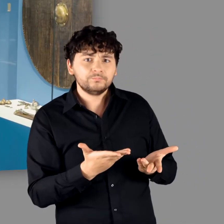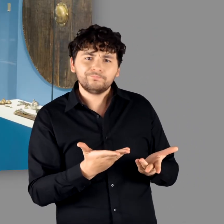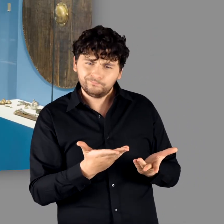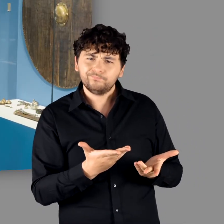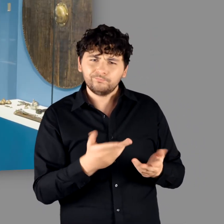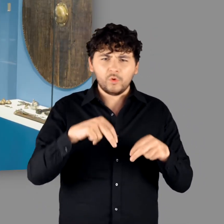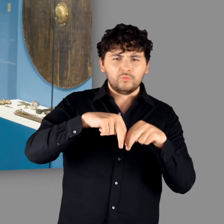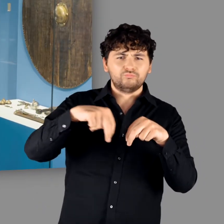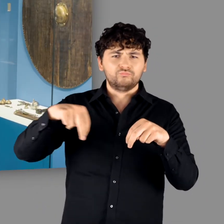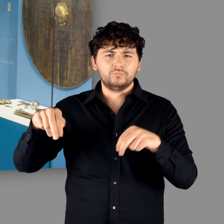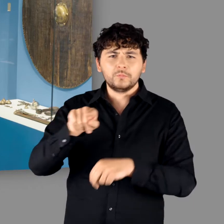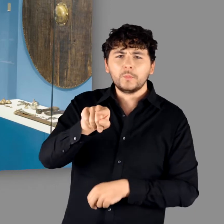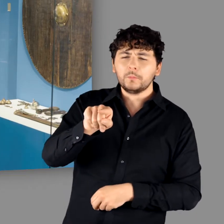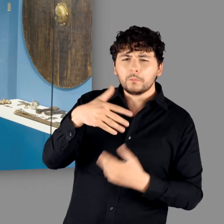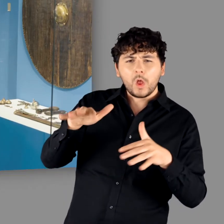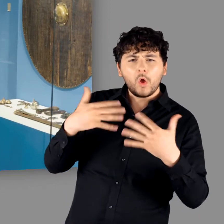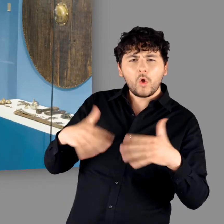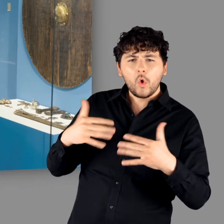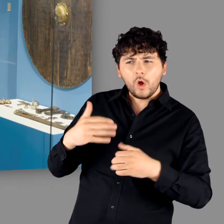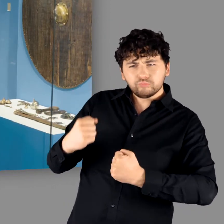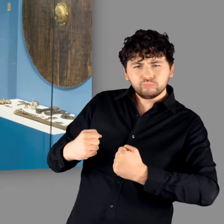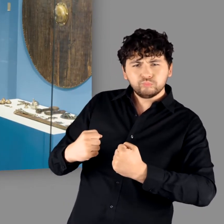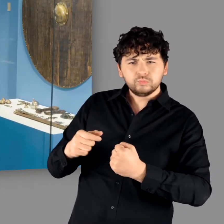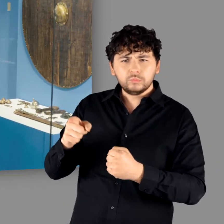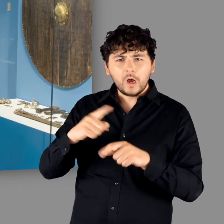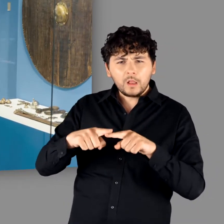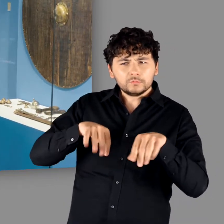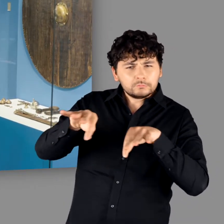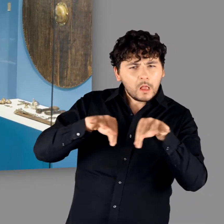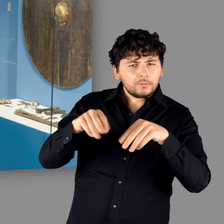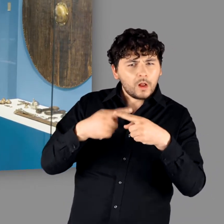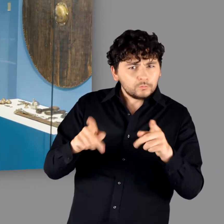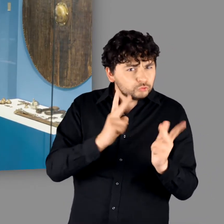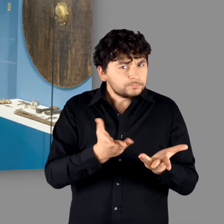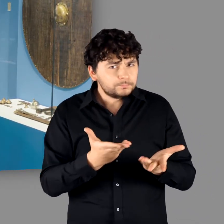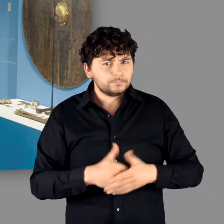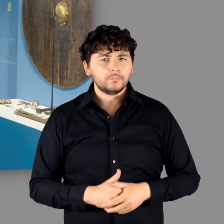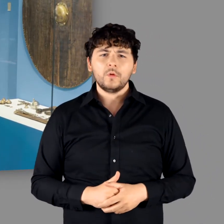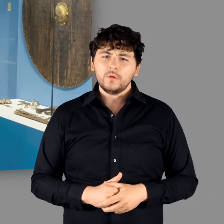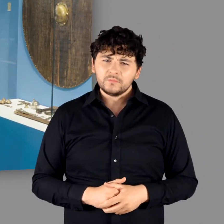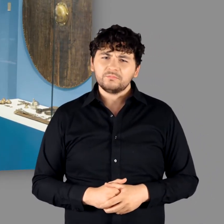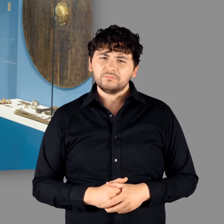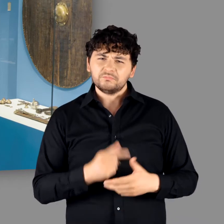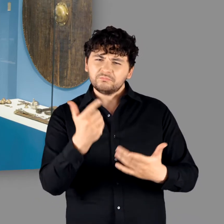"Offensichtlich nicht Reihe in Reihe, sondern lockerer gestellt mit einer anderen Taktik dahinter. Das stimmt."